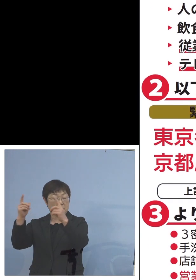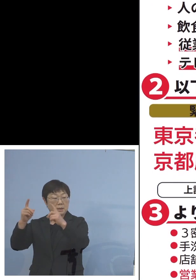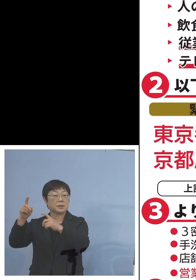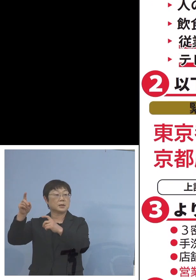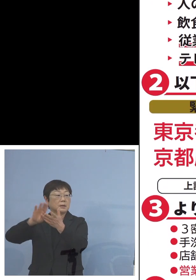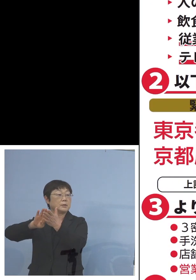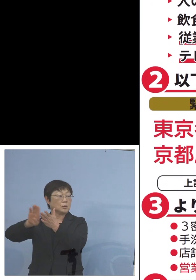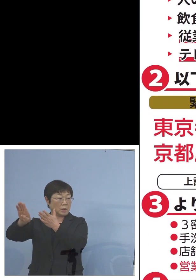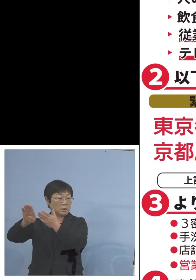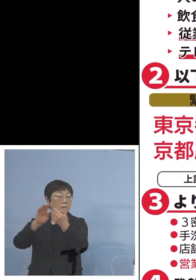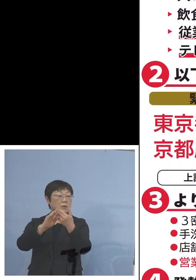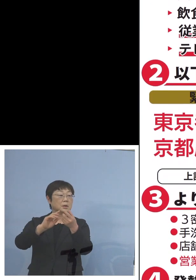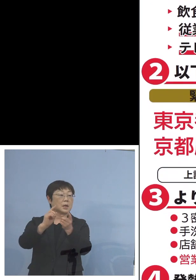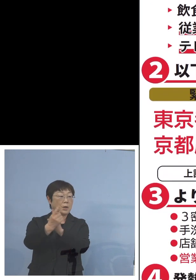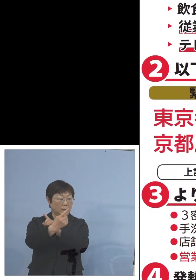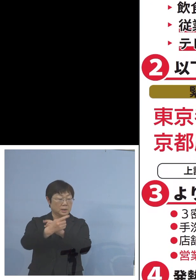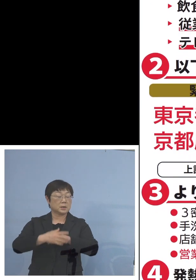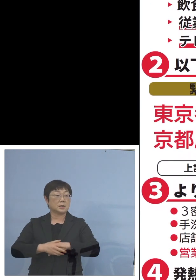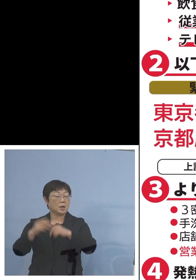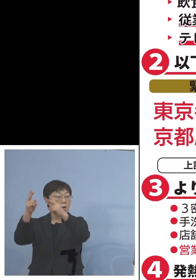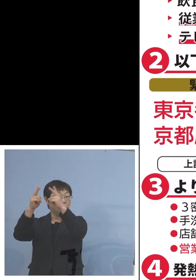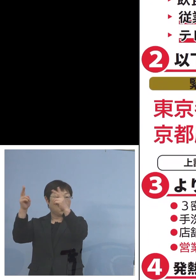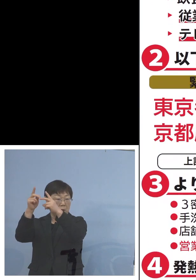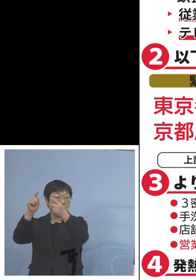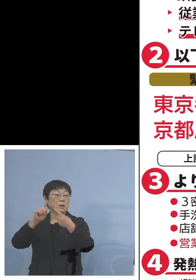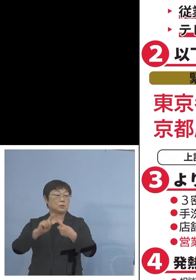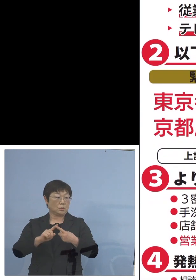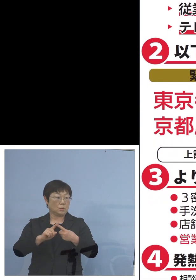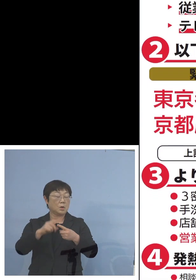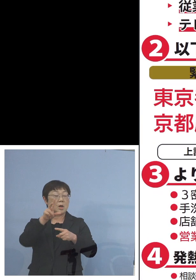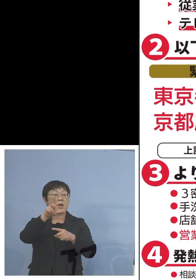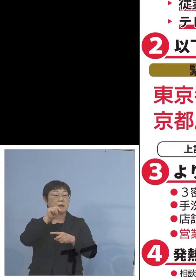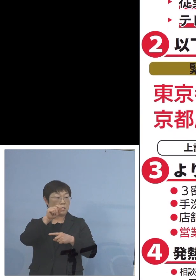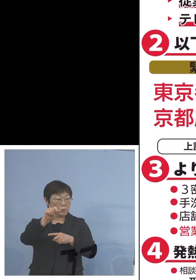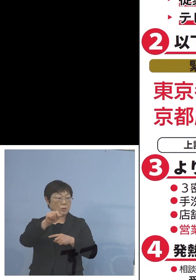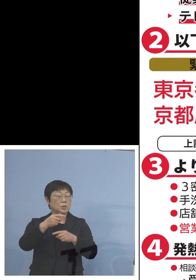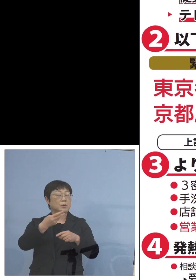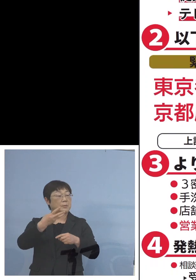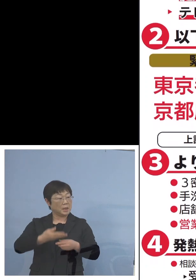しかしその代わり 北海道、岐阜県、三重県